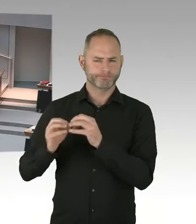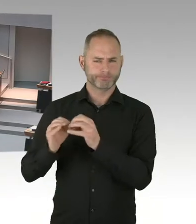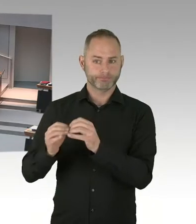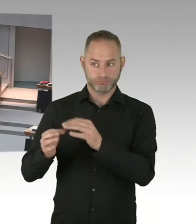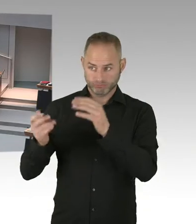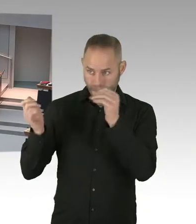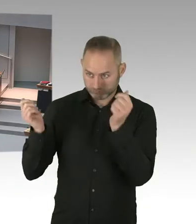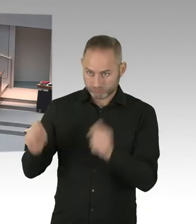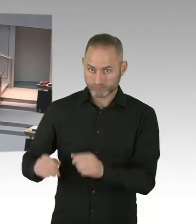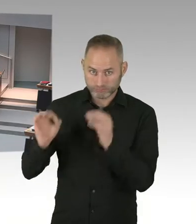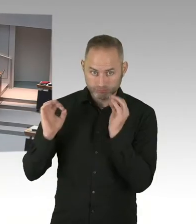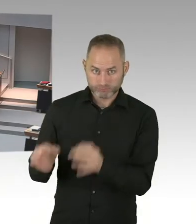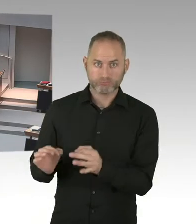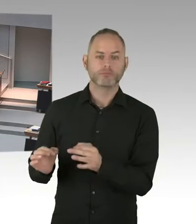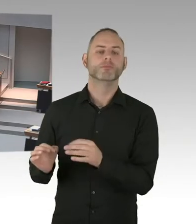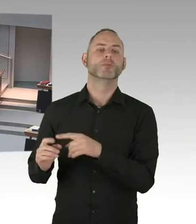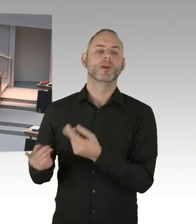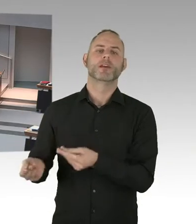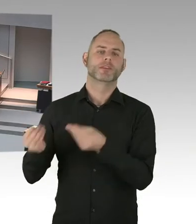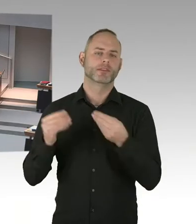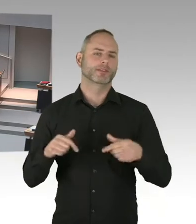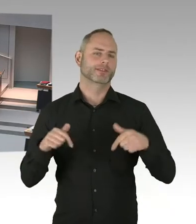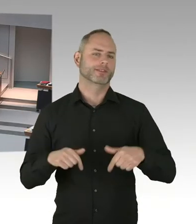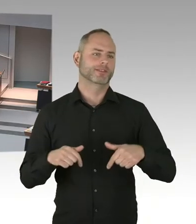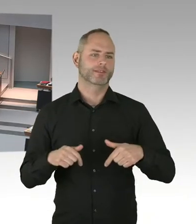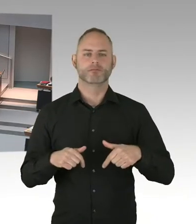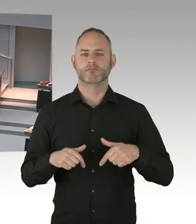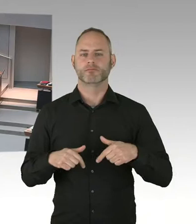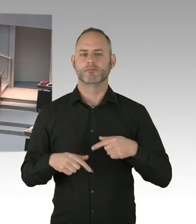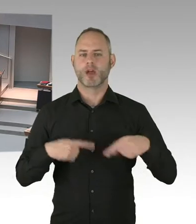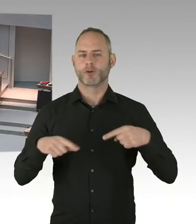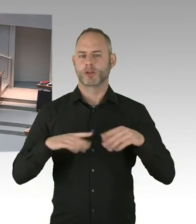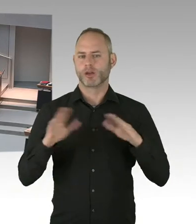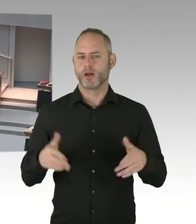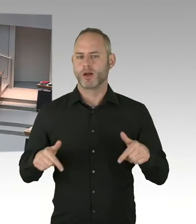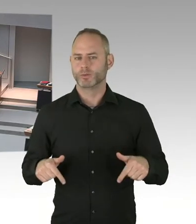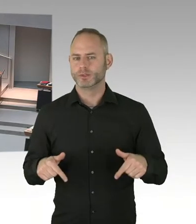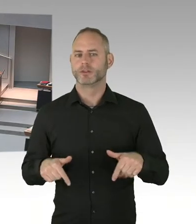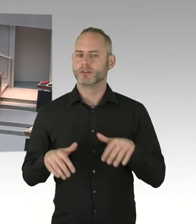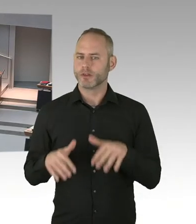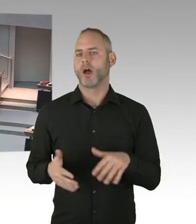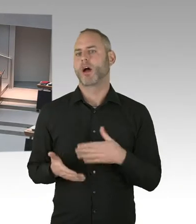in diesem Sinne, den Sie angesprochen hat, tätig zu werden. Aber wie gesagt, es ist jetzt zu früh, das zu sagen. Nur, bitte auch-, bitte an die Abgeordneten,